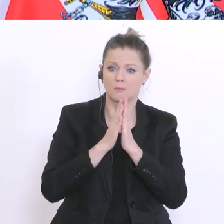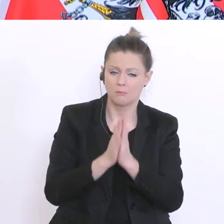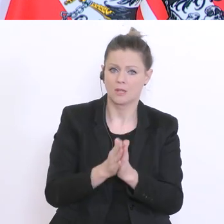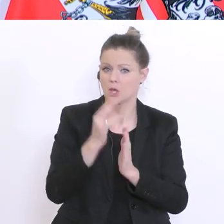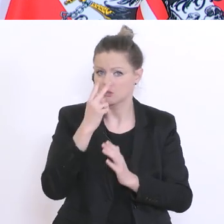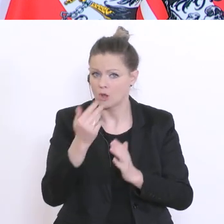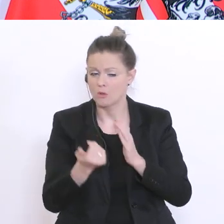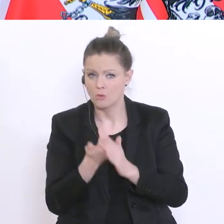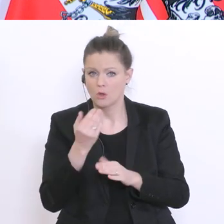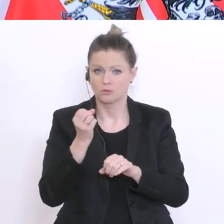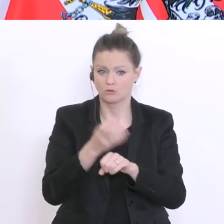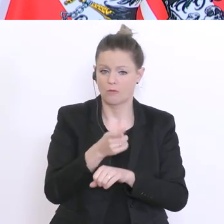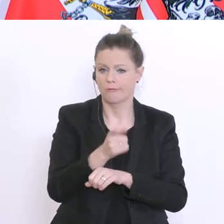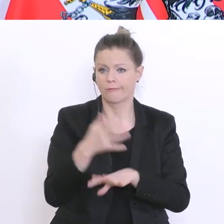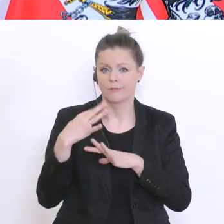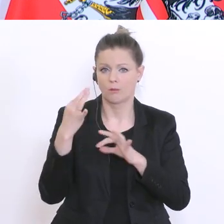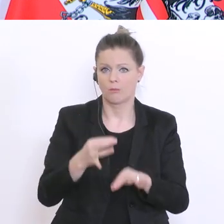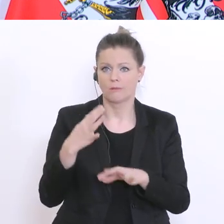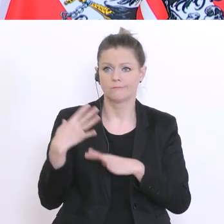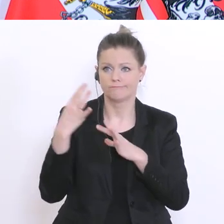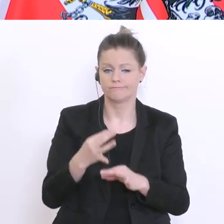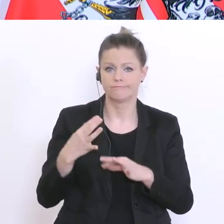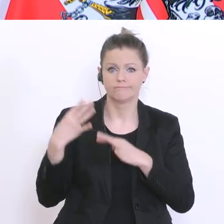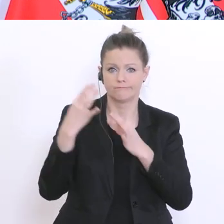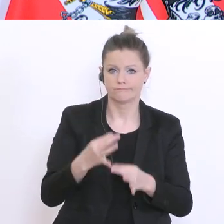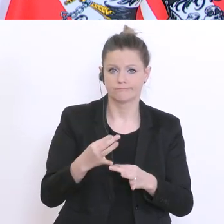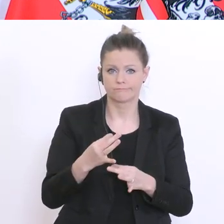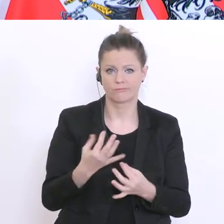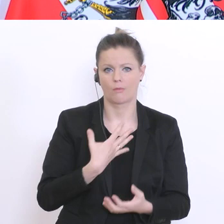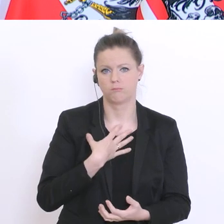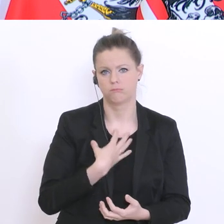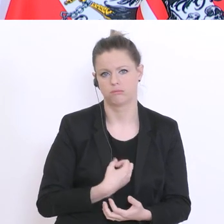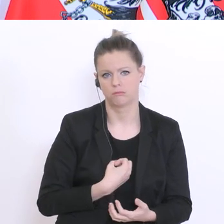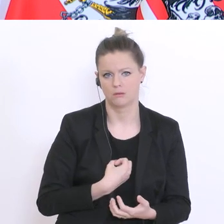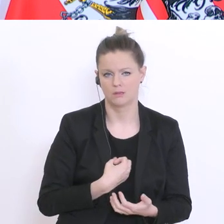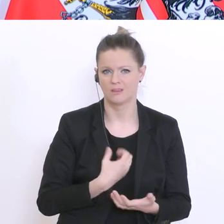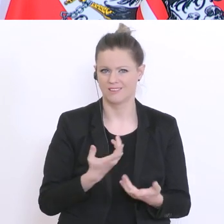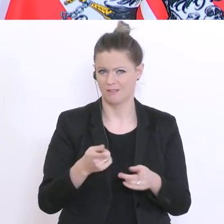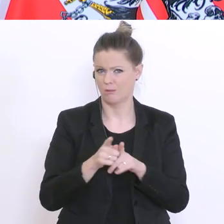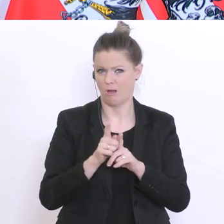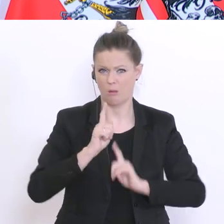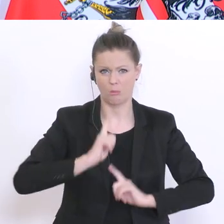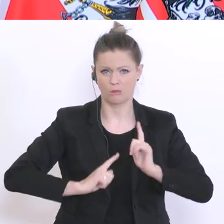Weise, dann würde bald eine gewisse Frustration und fehlende Motivation bei den Schülern noch